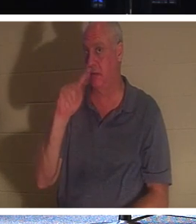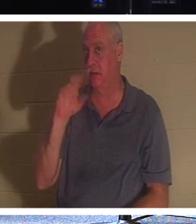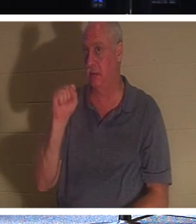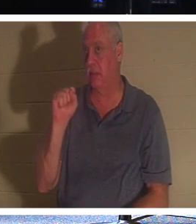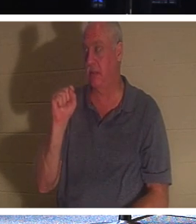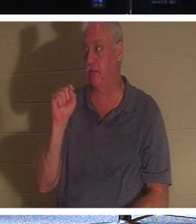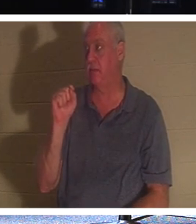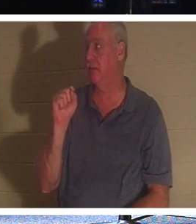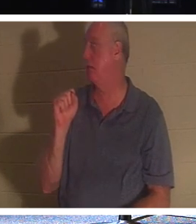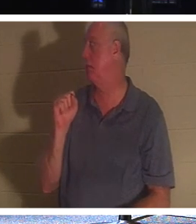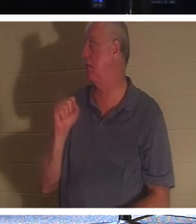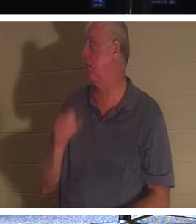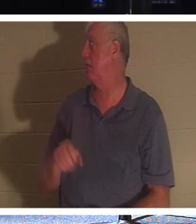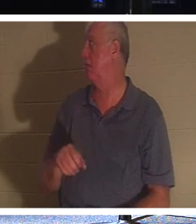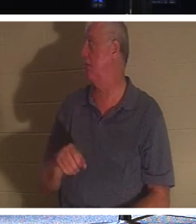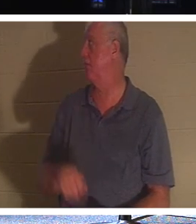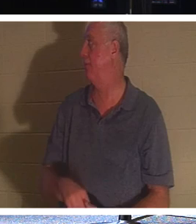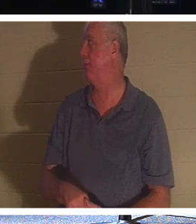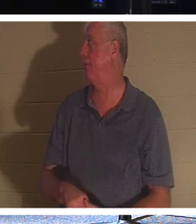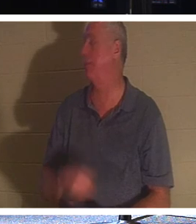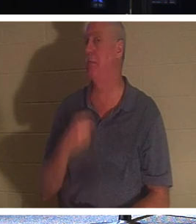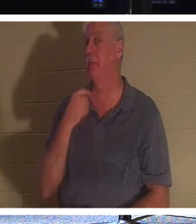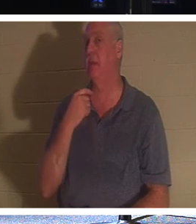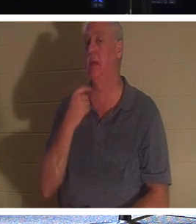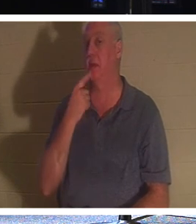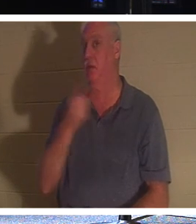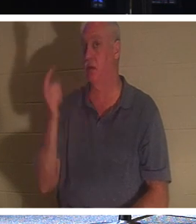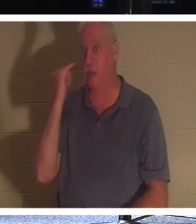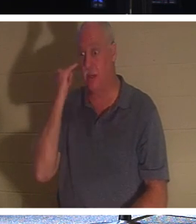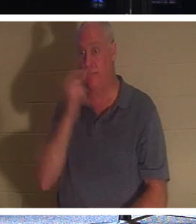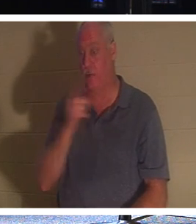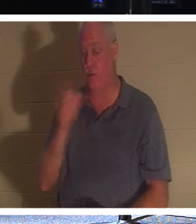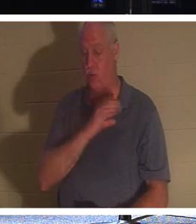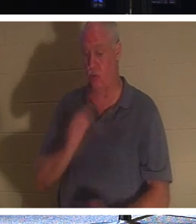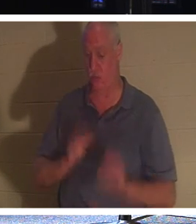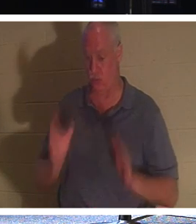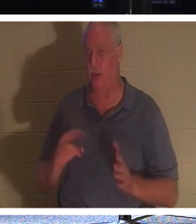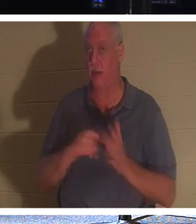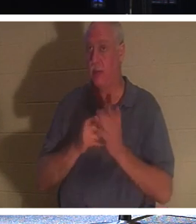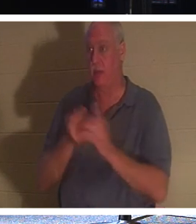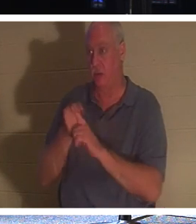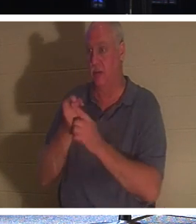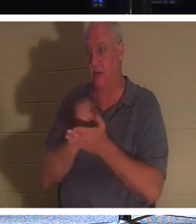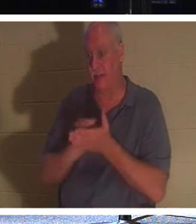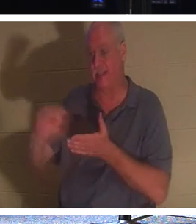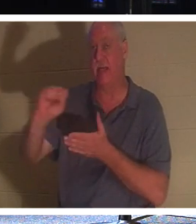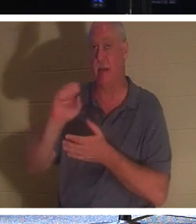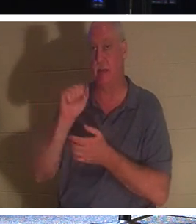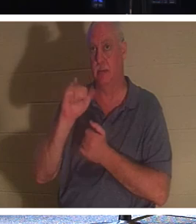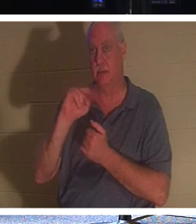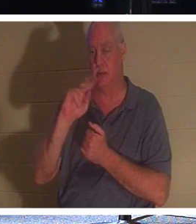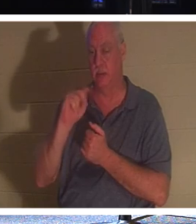हाथ नहीं खड़े करेंगे। लेकिन मैं यह कहना चाहता हूं कि यदि आप ईसाई हैं तो आप एक संत हैं, क्योंकि ईसाई जानते हैं कि वे